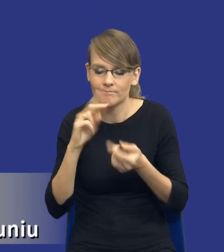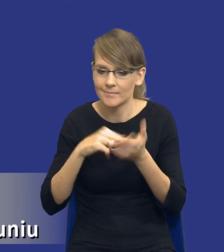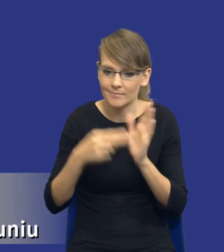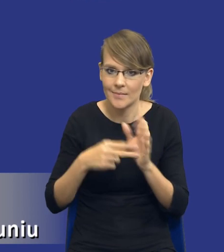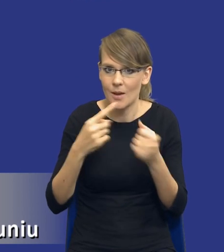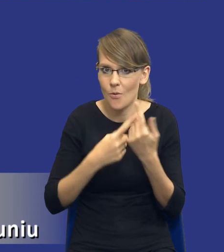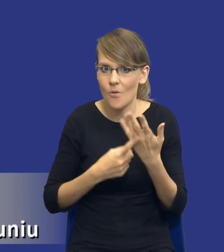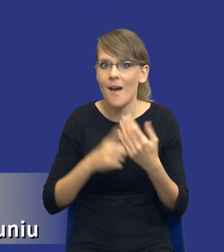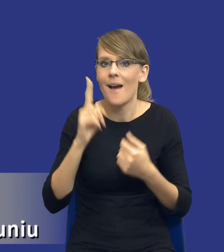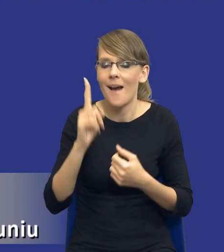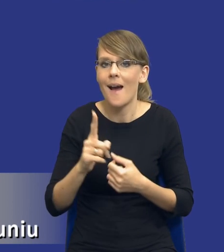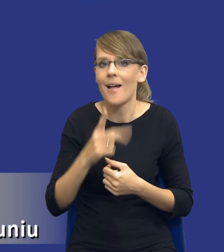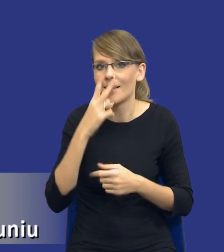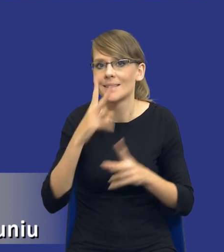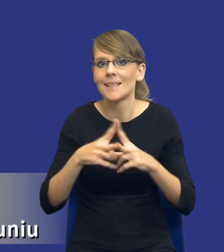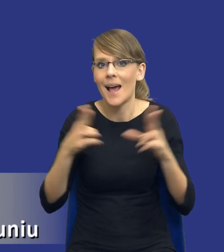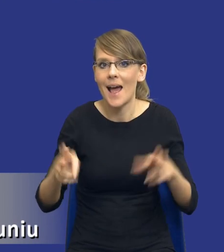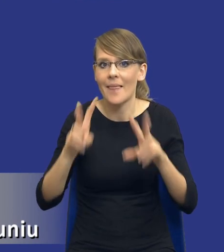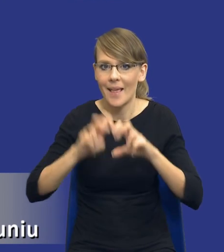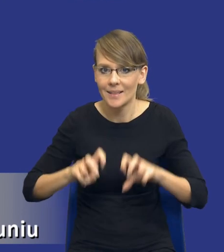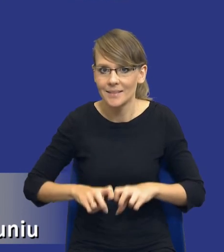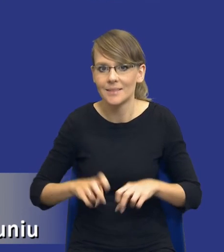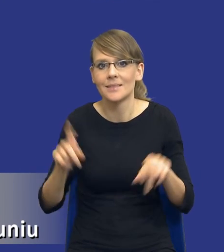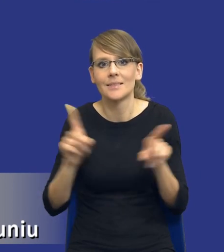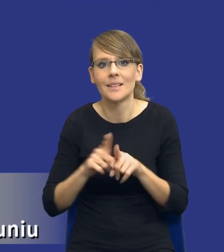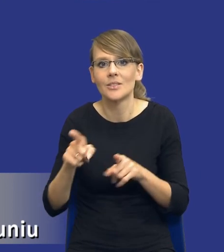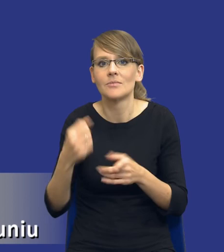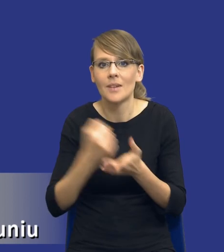biorąc pod uwagę zakres tej analizy, biorąc pod uwagę kwestie rozeznania rynku,